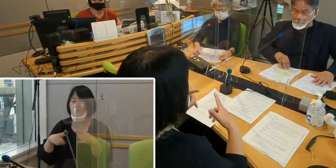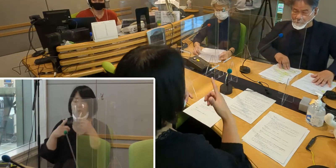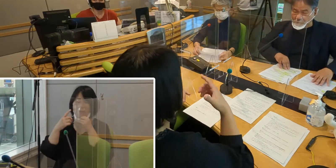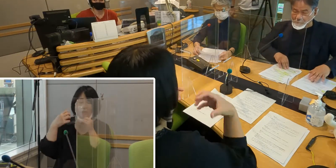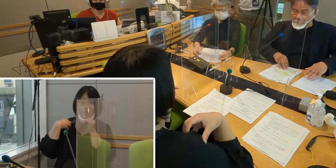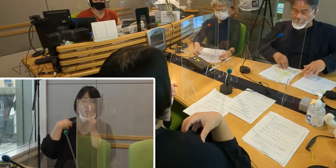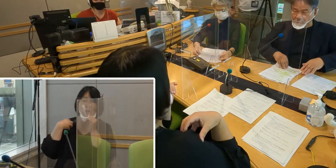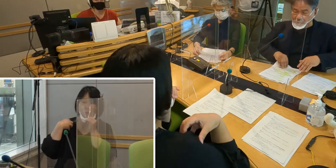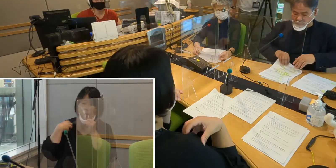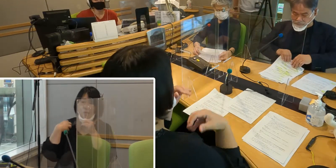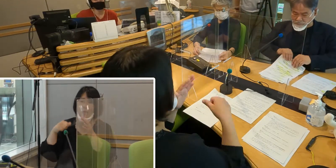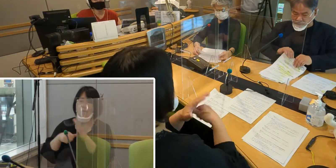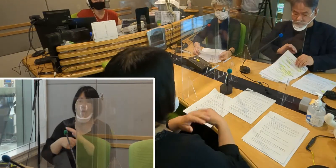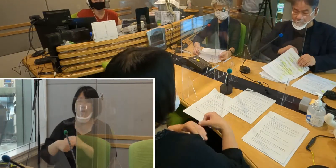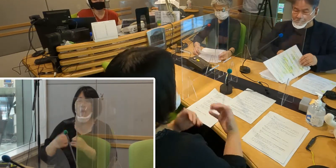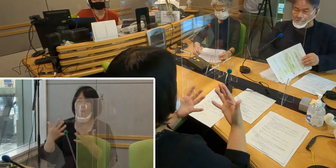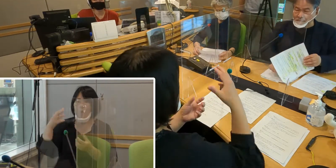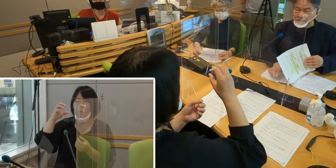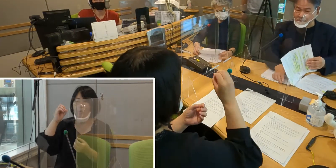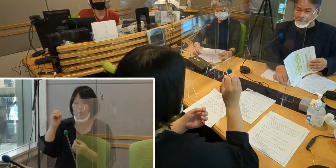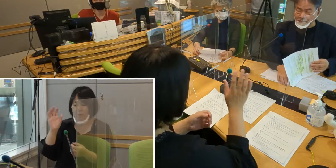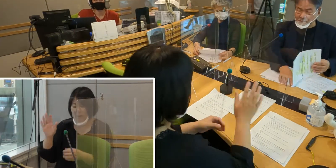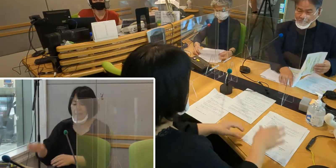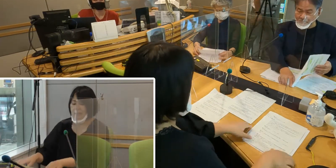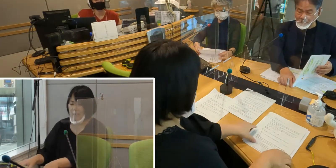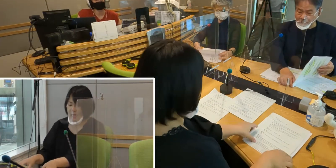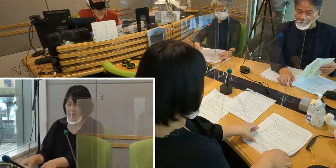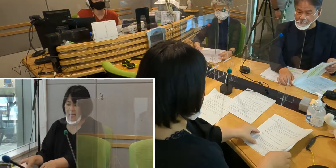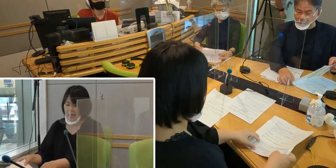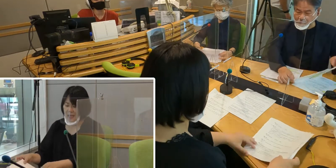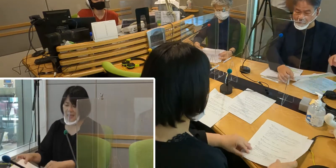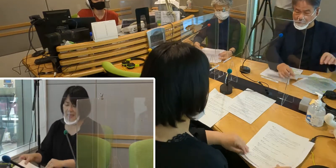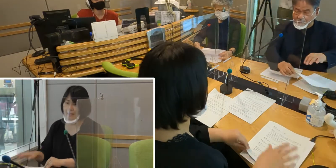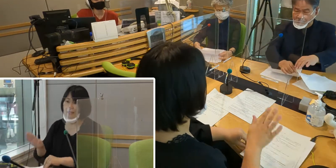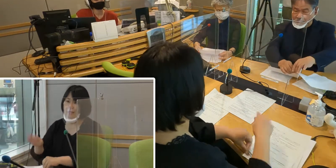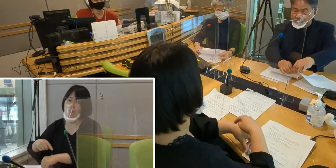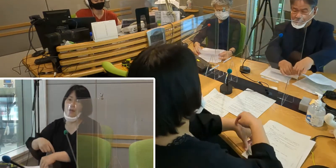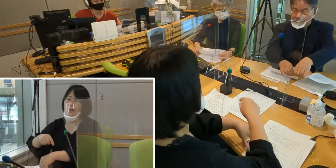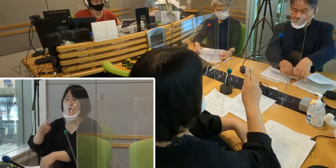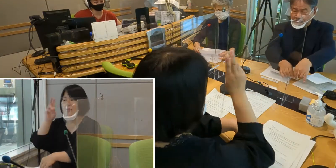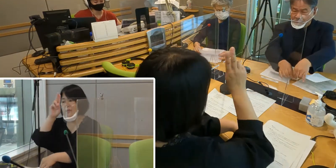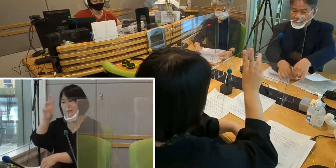さあ時刻少し早いんですけれども 12時36分を回ったところ。